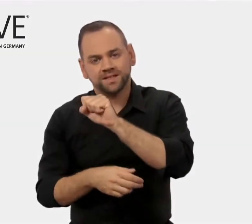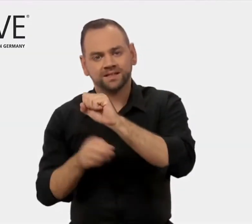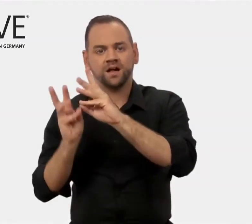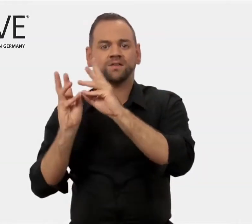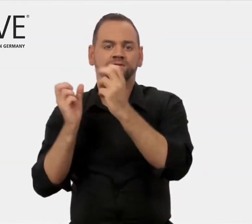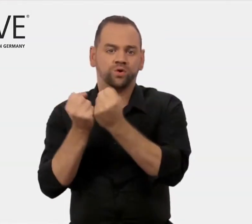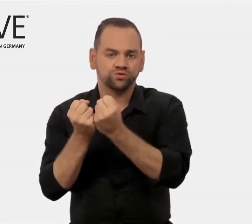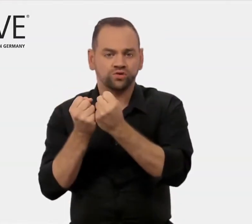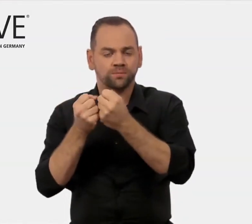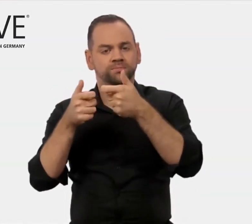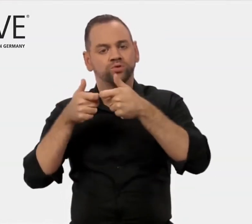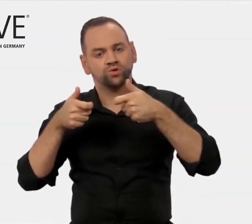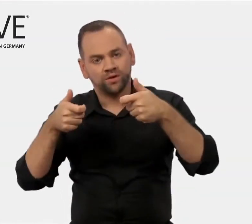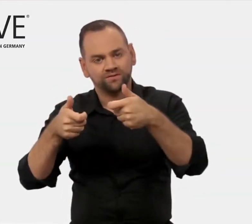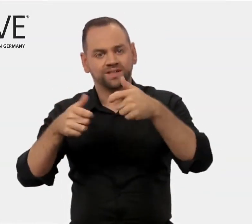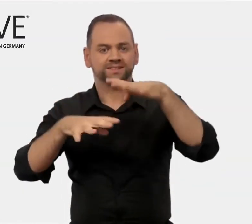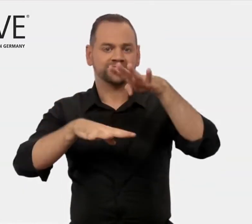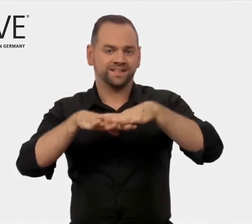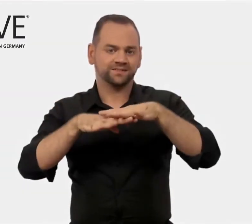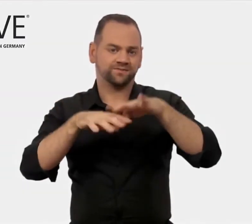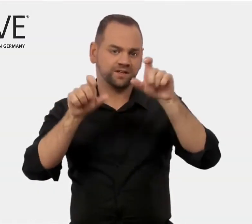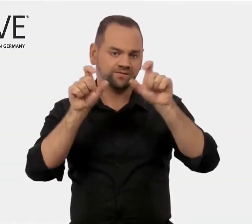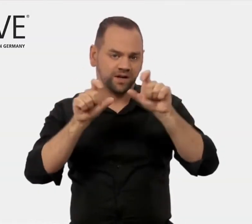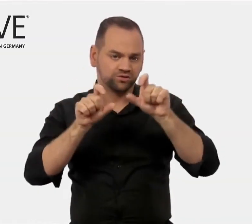Workshops, Konferenzen, Netzwerk-Veranstaltungen,